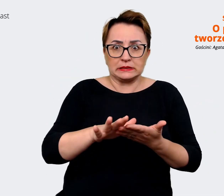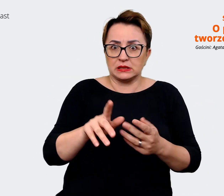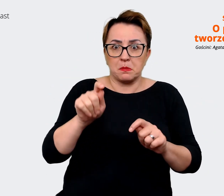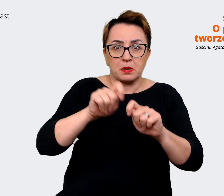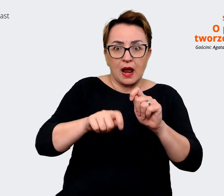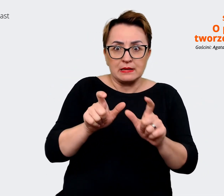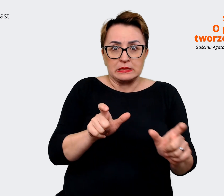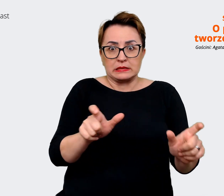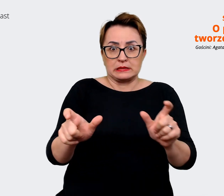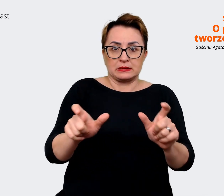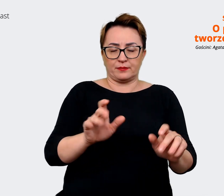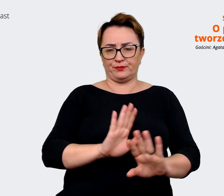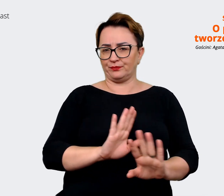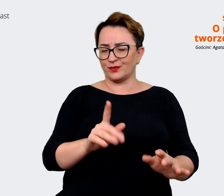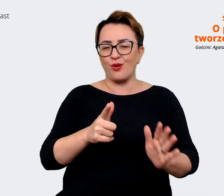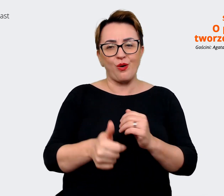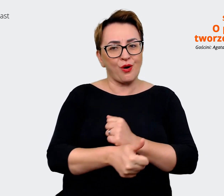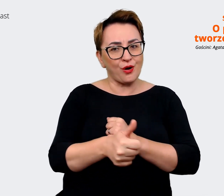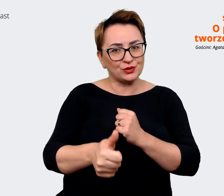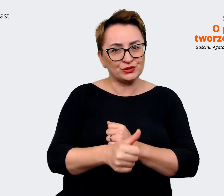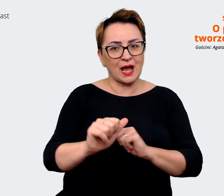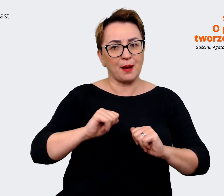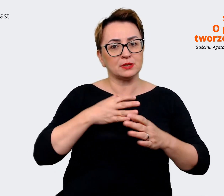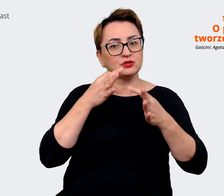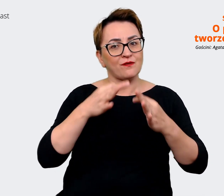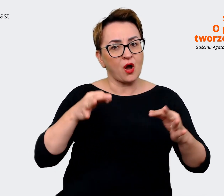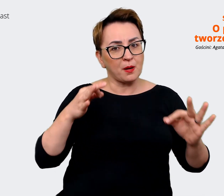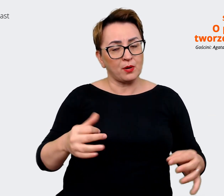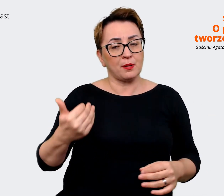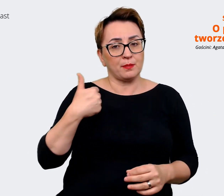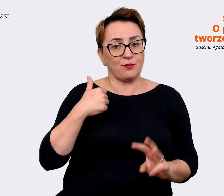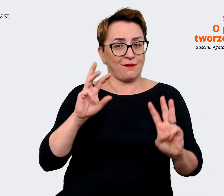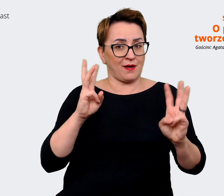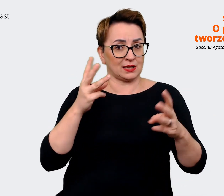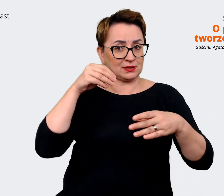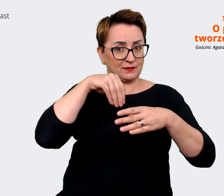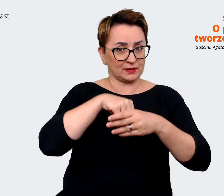też o to chodzi w takich warsztatach, żeby one były swobodne. I tutaj warto zapytać np. o to,